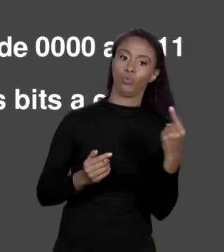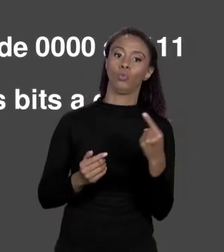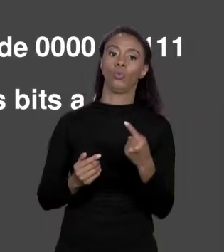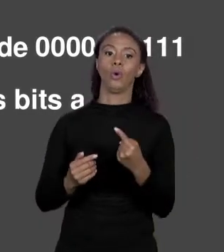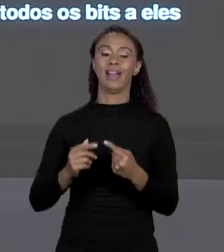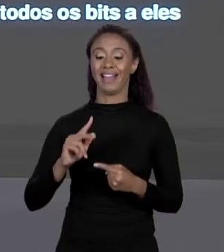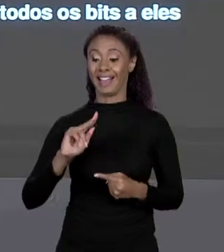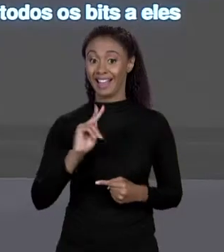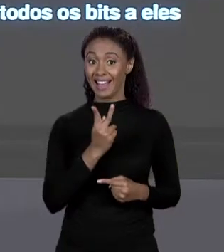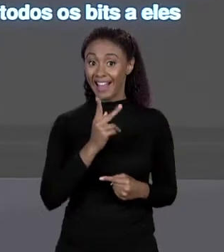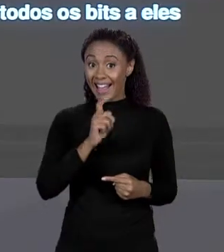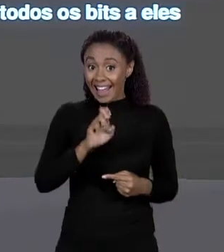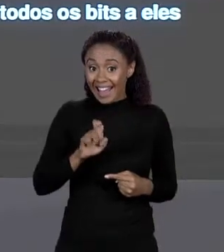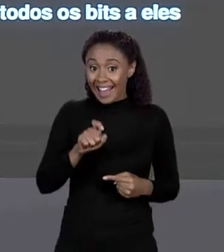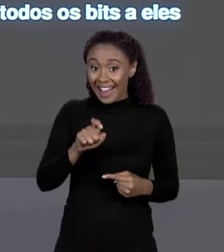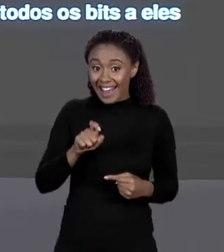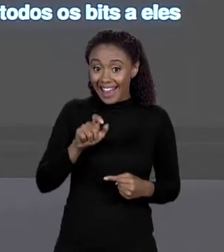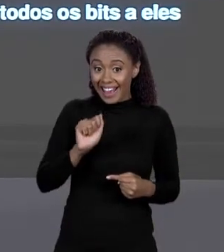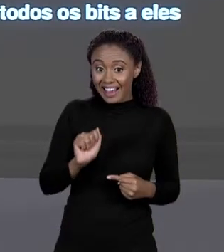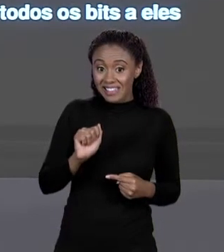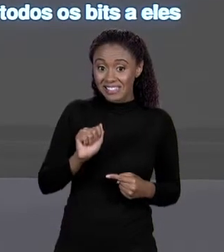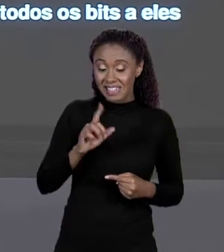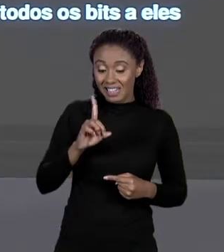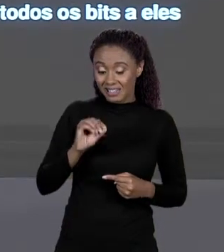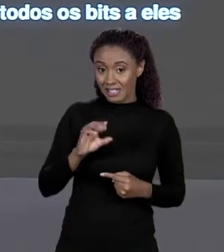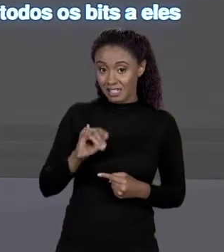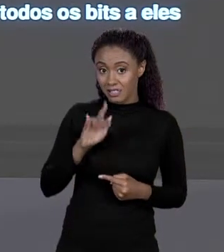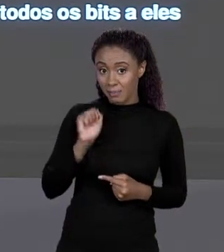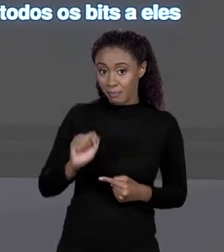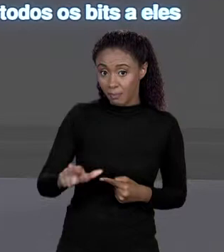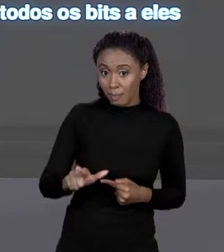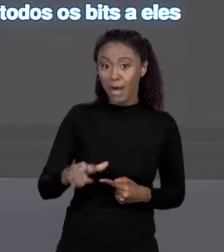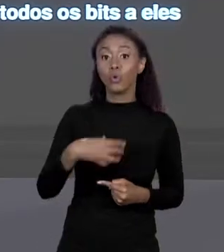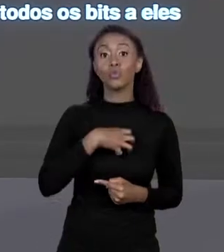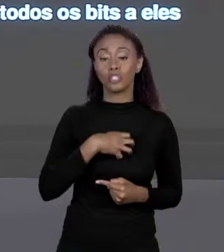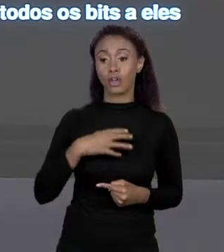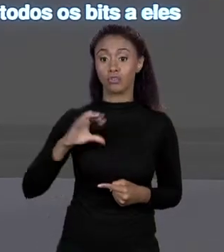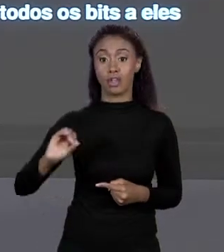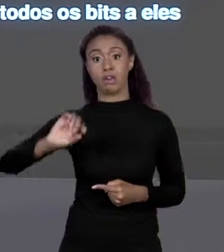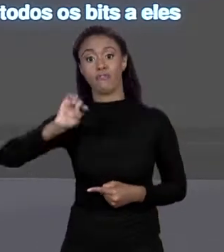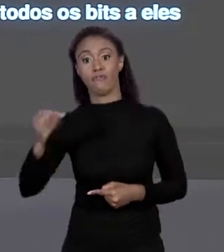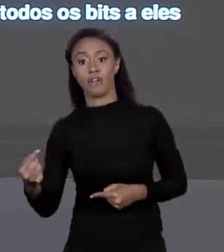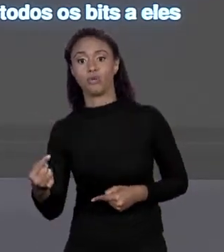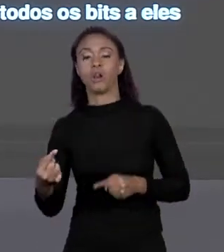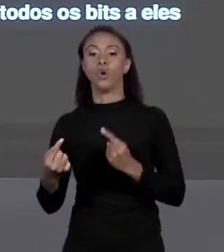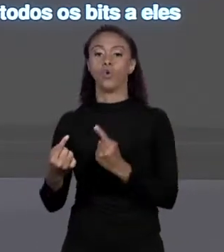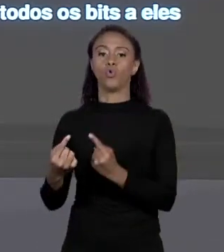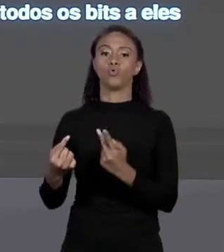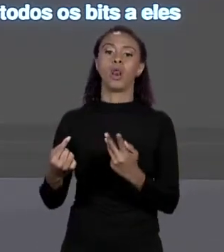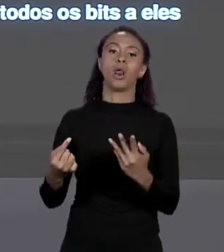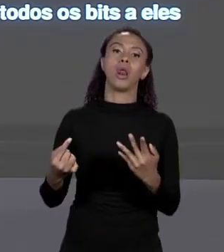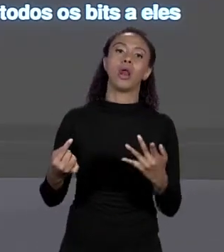0000 A 1111. OU SEJA PARA QUE REPRESENTAR UM EDITAL PRECISAMOS DE 3 "BYTES" E